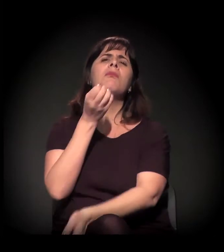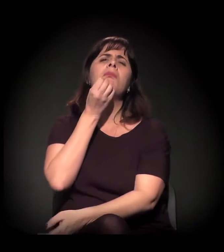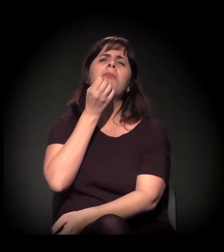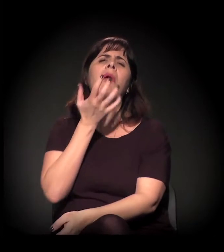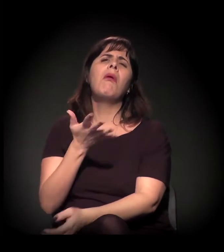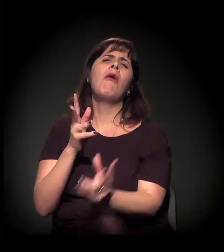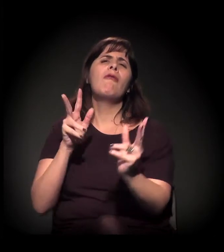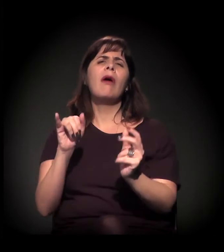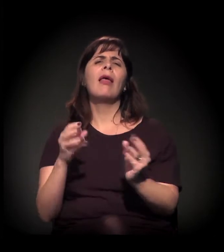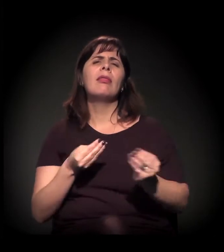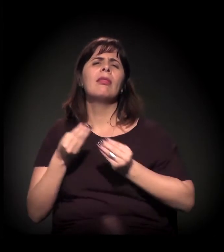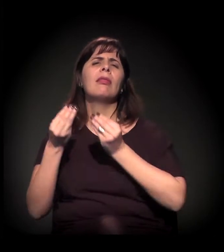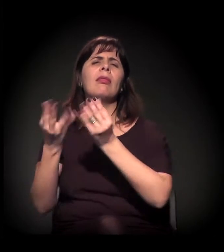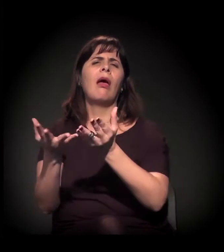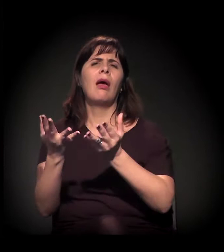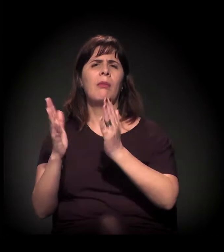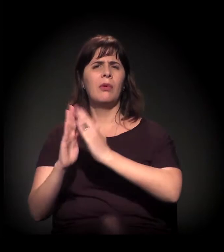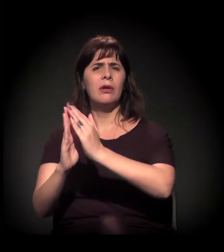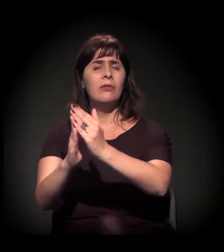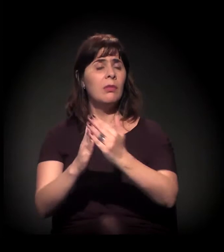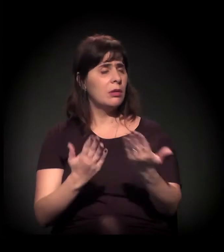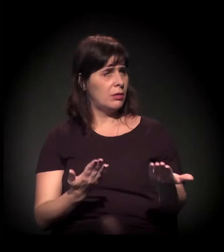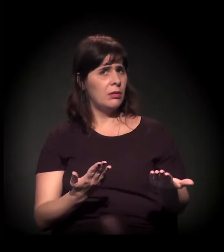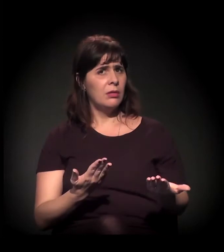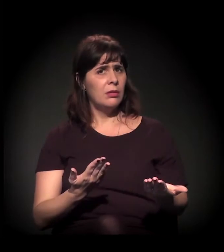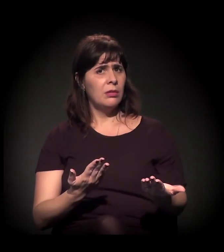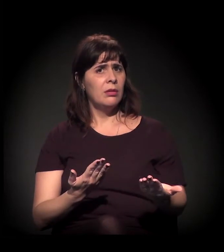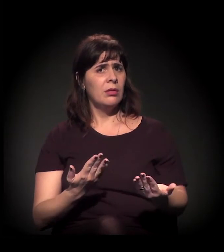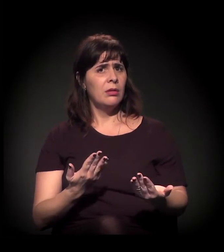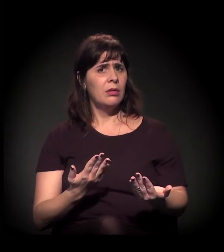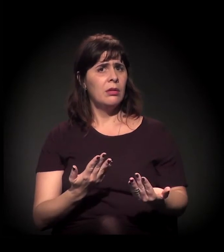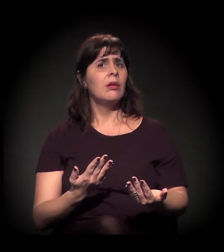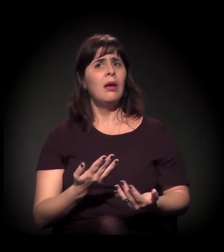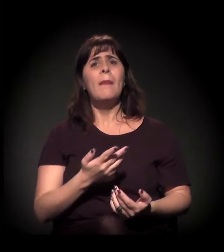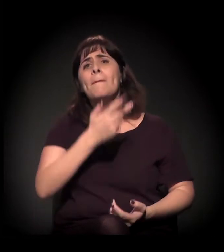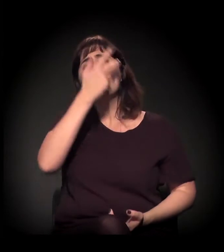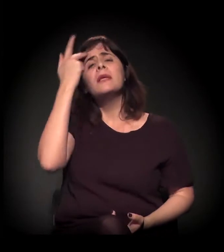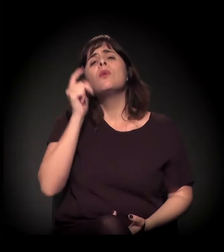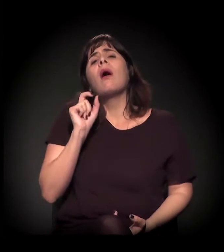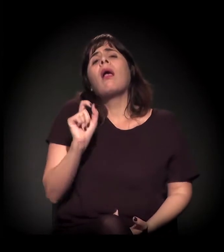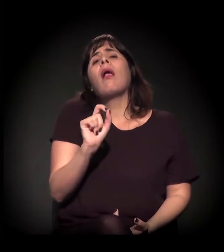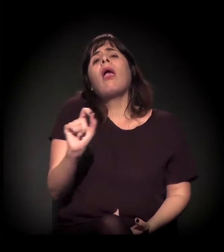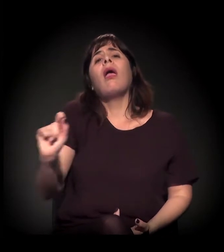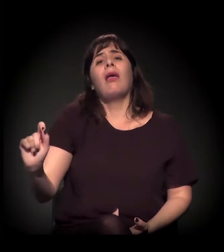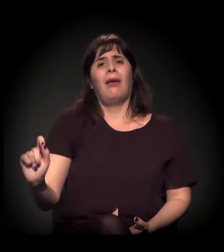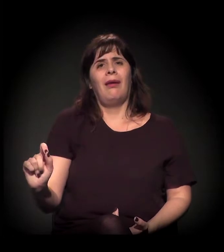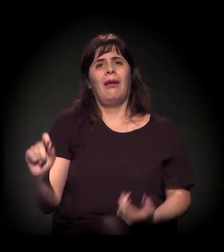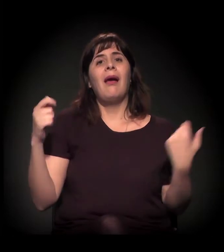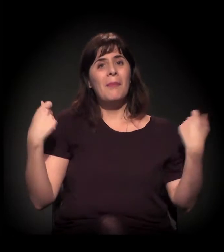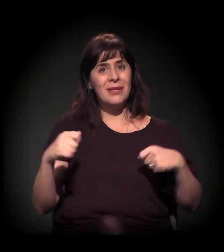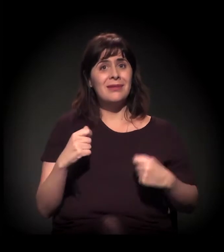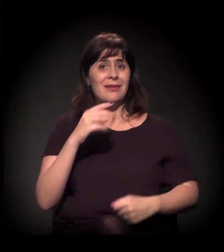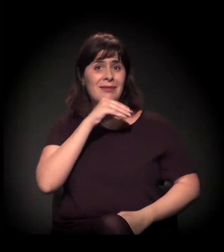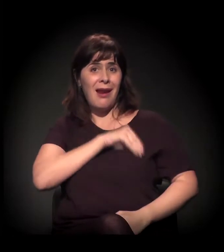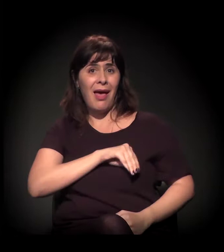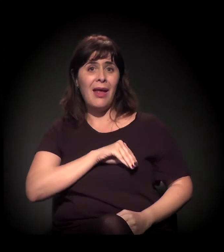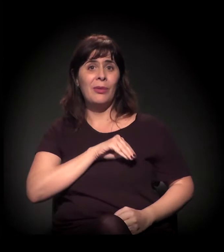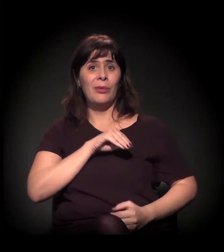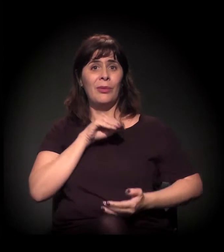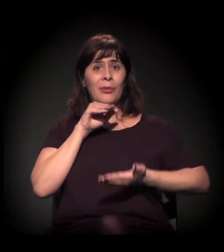Quando você vê, por exemplo, que chega à faixa de dez salários mínimos... Não é para qualquer pessoa. E quando você vê que...